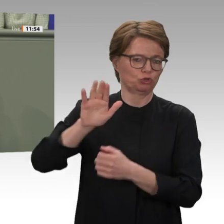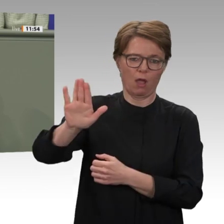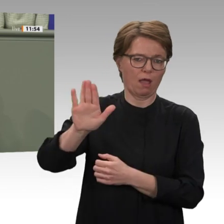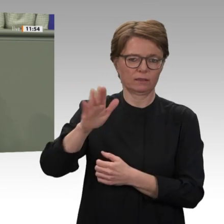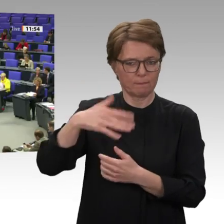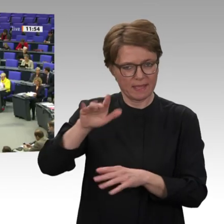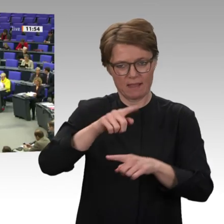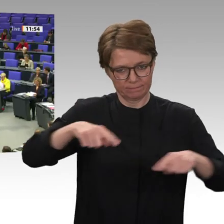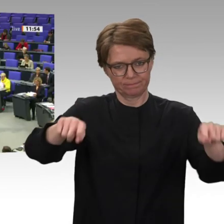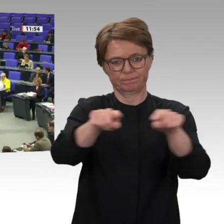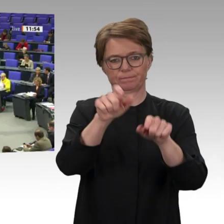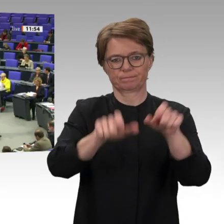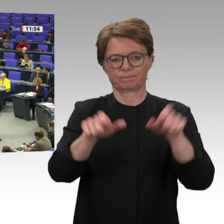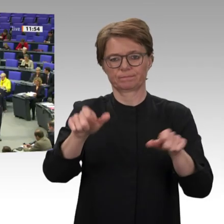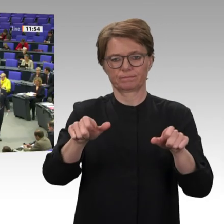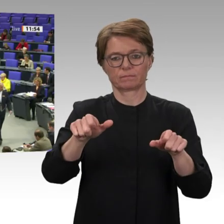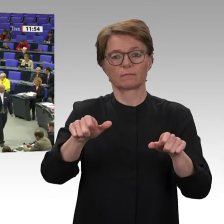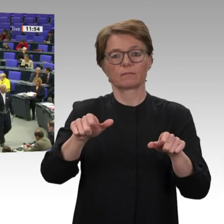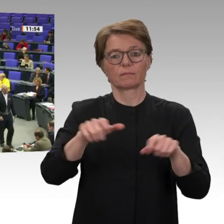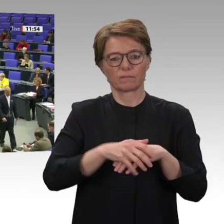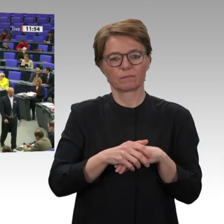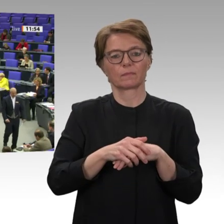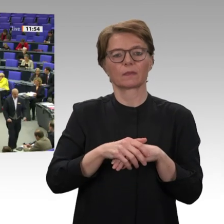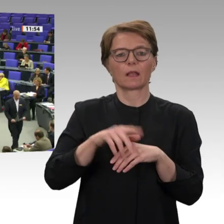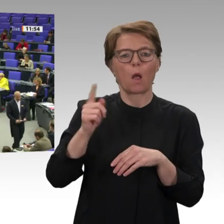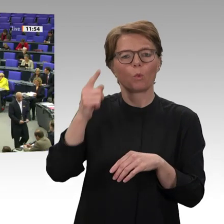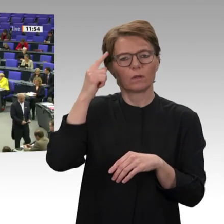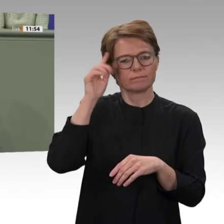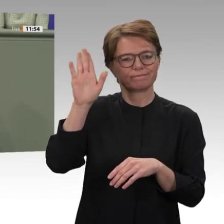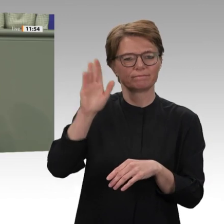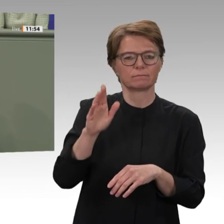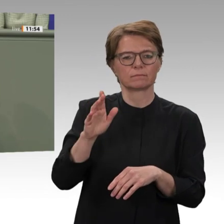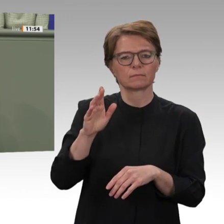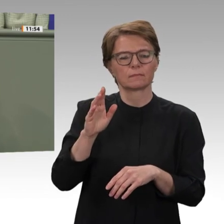Wir wollen keine migrations- und sicherheitspolitische Zusammenarbeit, die die Kräfte des alten